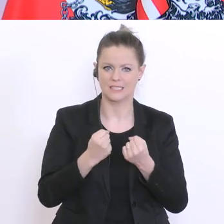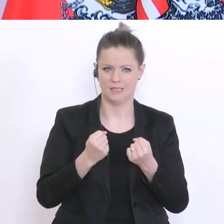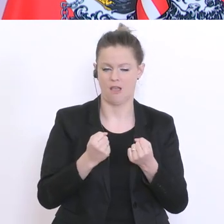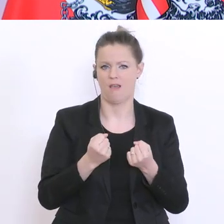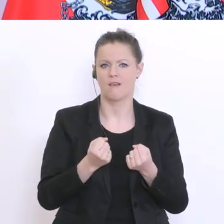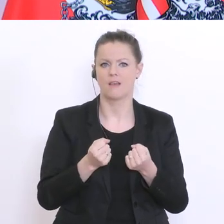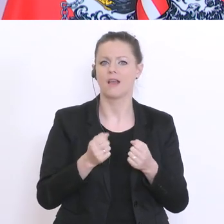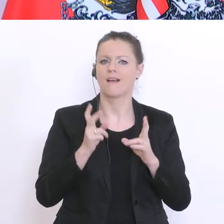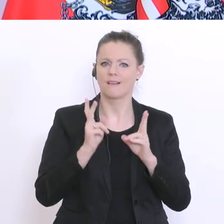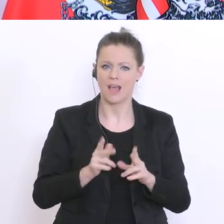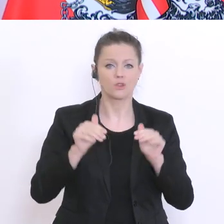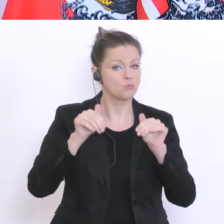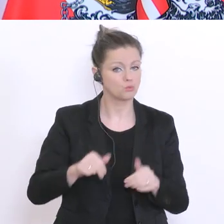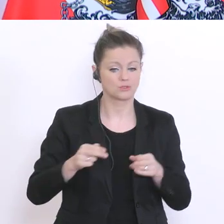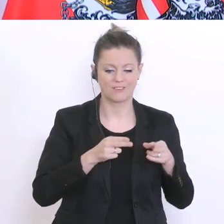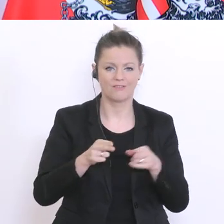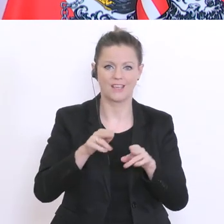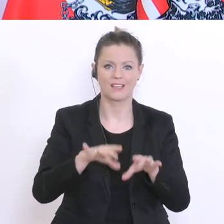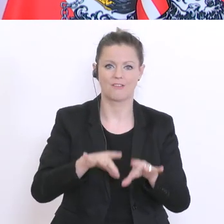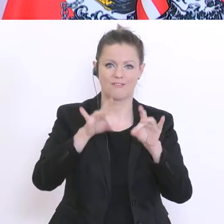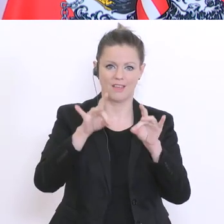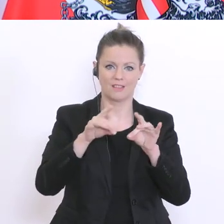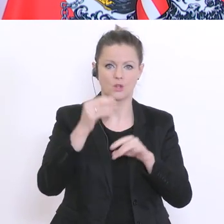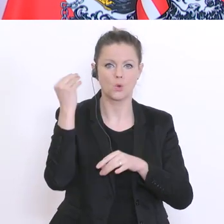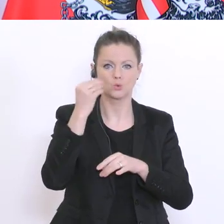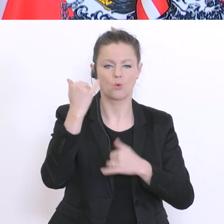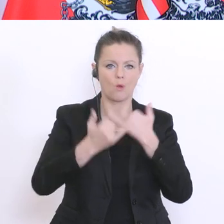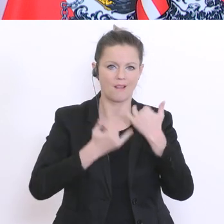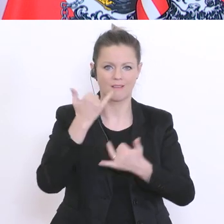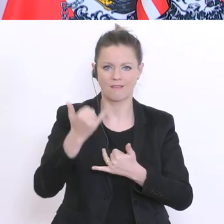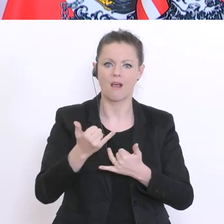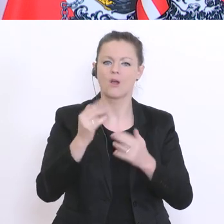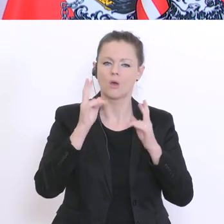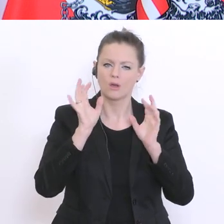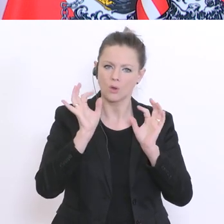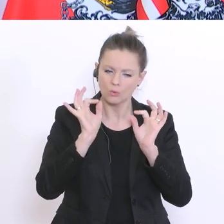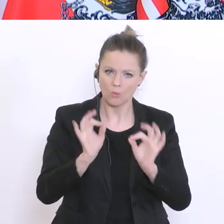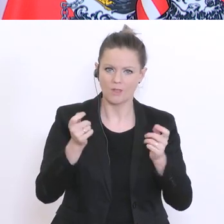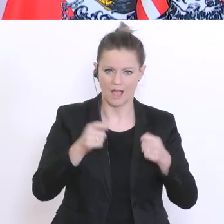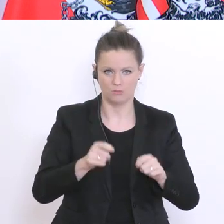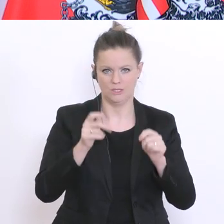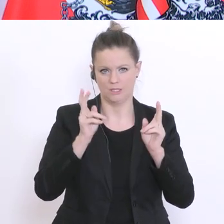das Ende des Schuljahres gut über die Runden zu bringen. Das Schulrecht – und, wenn Sie